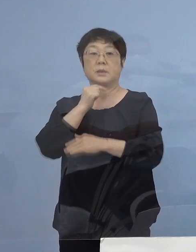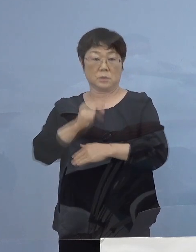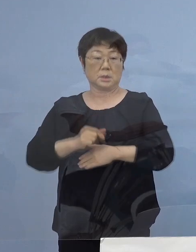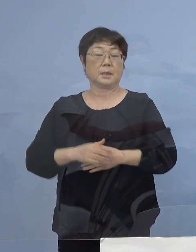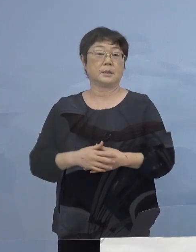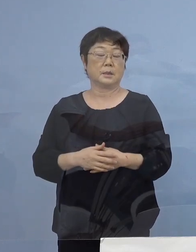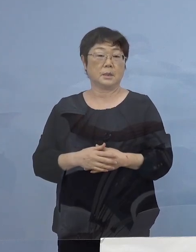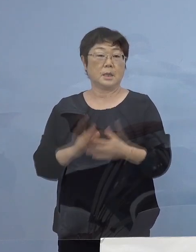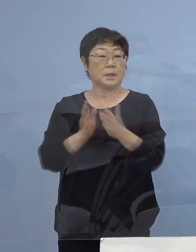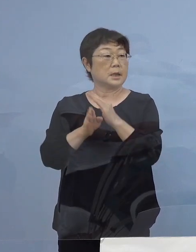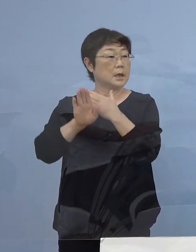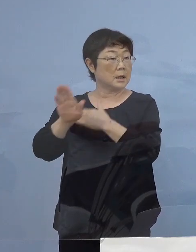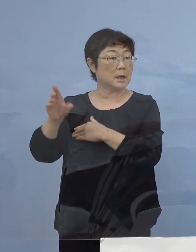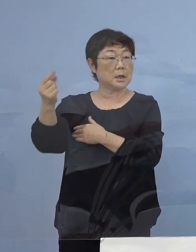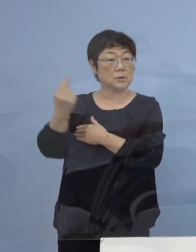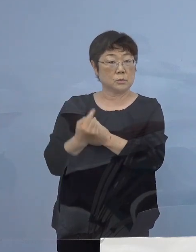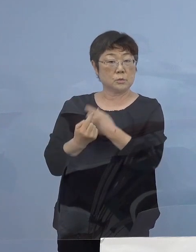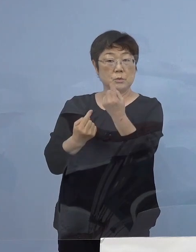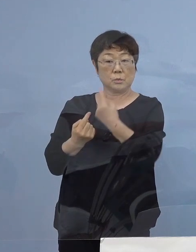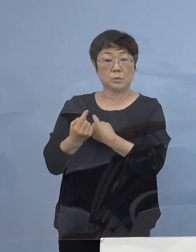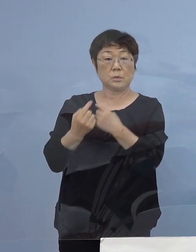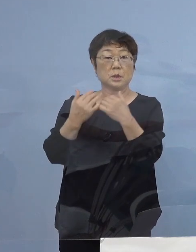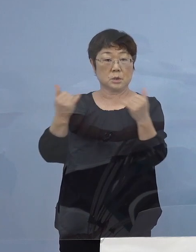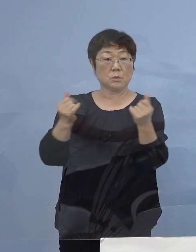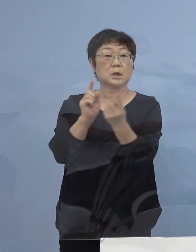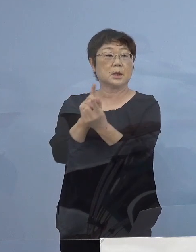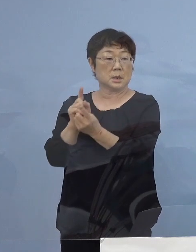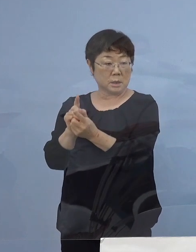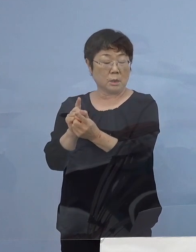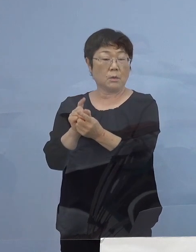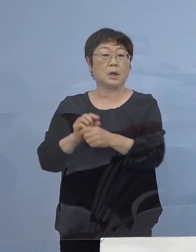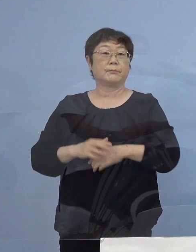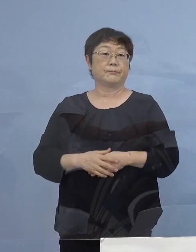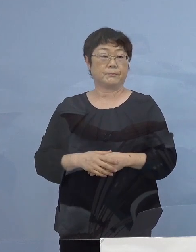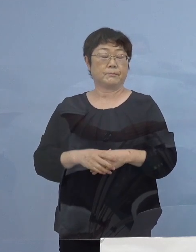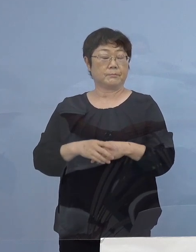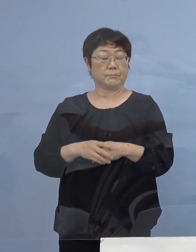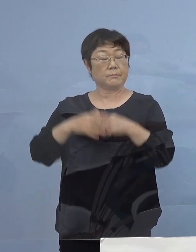県外から おいでをいただく皆様方には 極力、テレビ会議システム